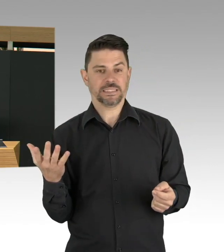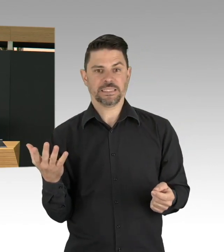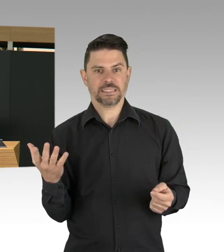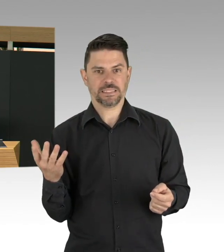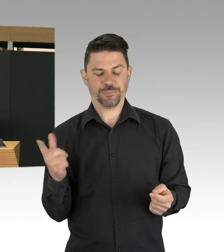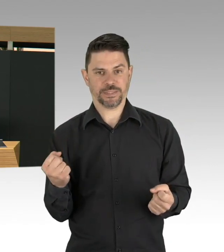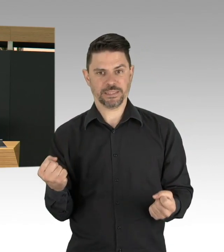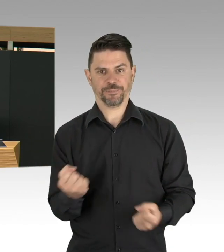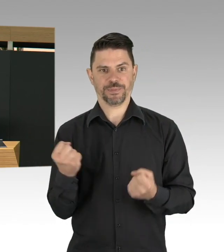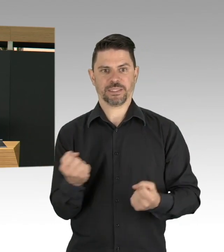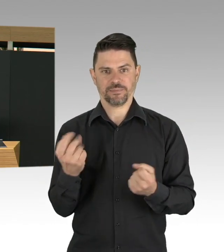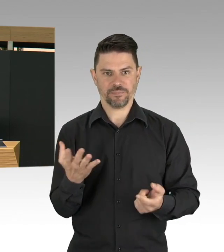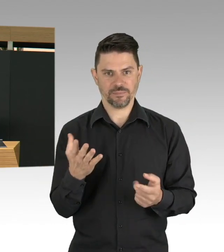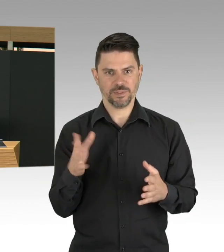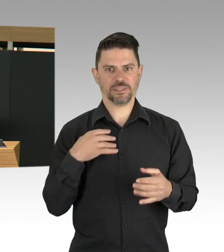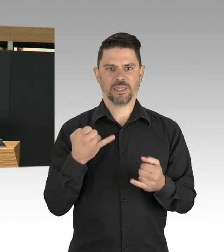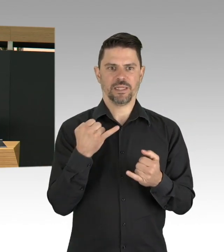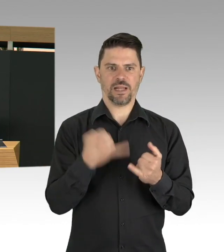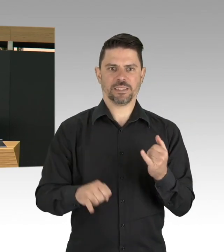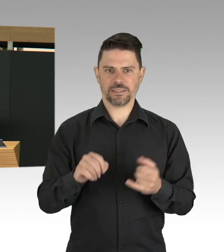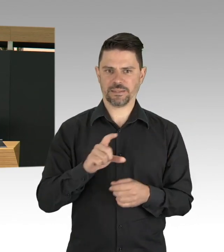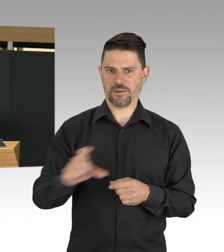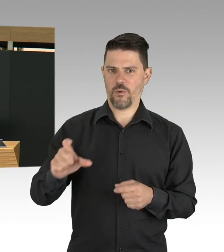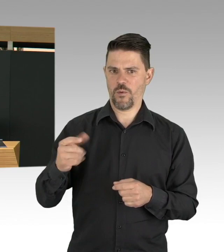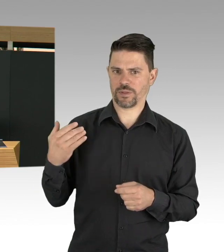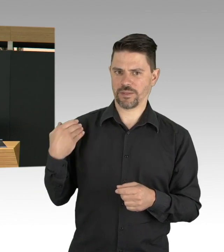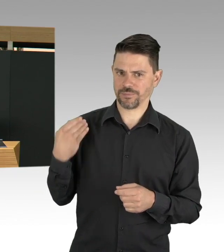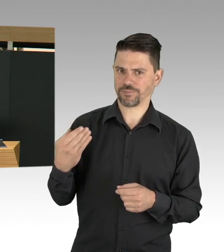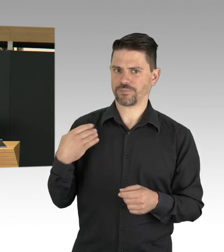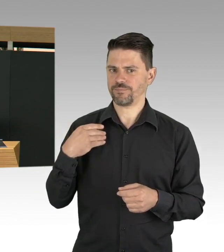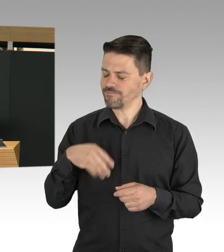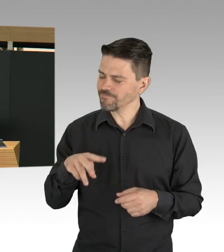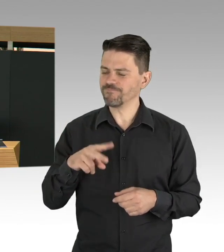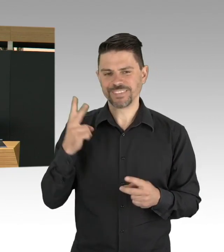Und ich wünsche mir, dass auch als eine Alltagskultur. Nicht weil man es muss und weil es verordnet wird,